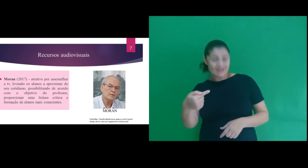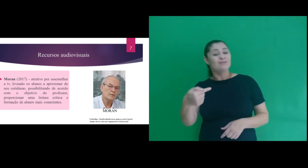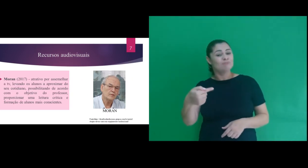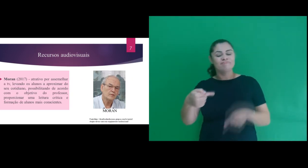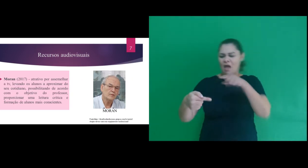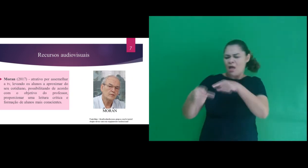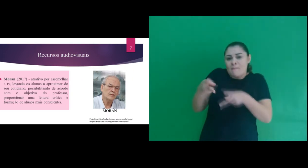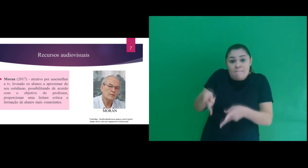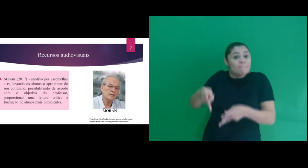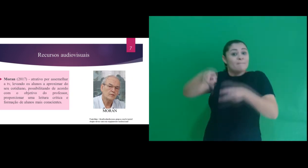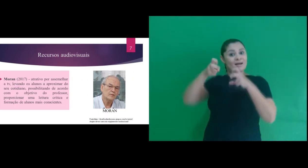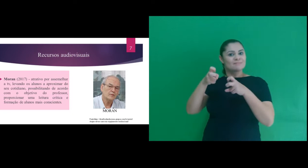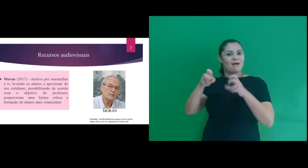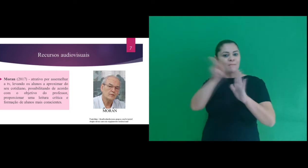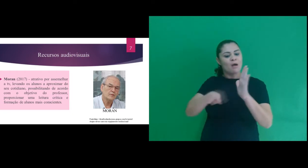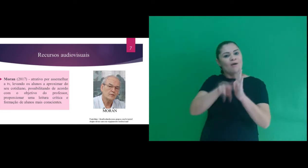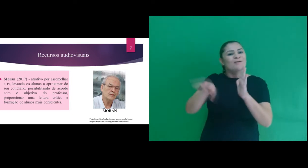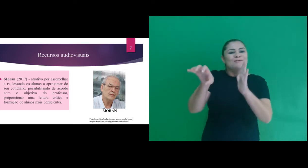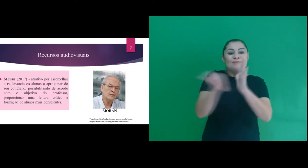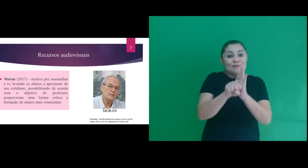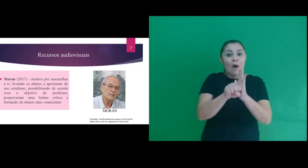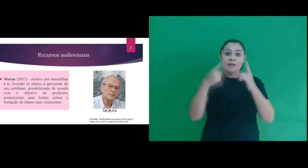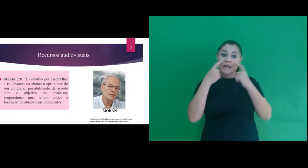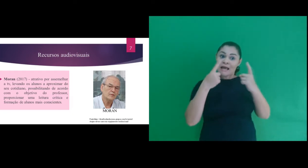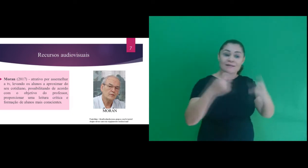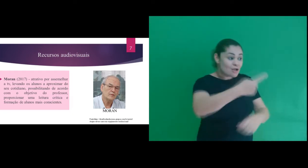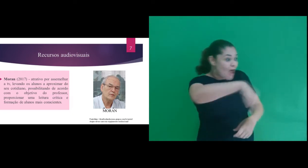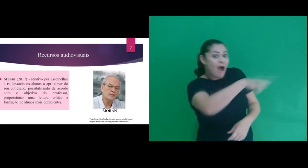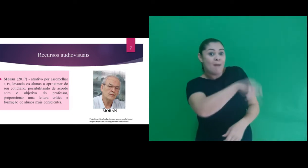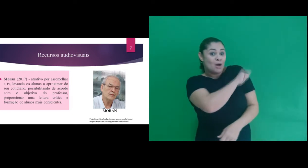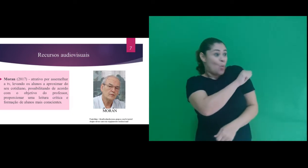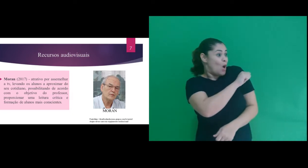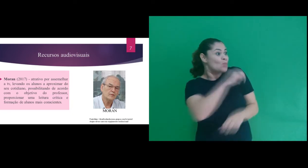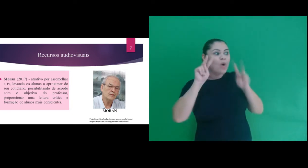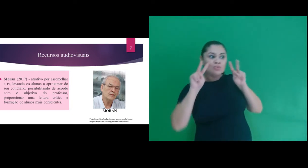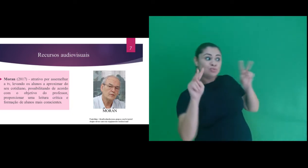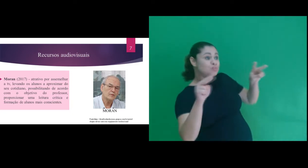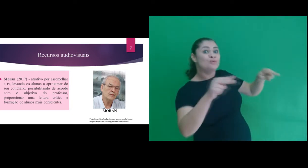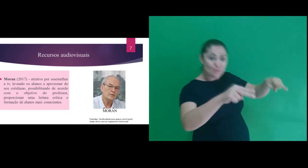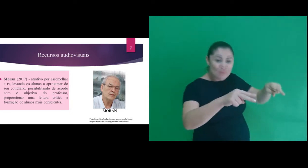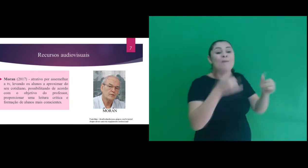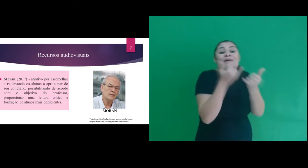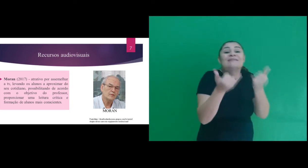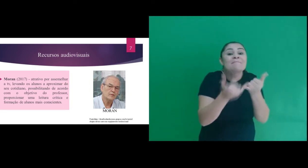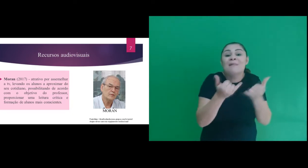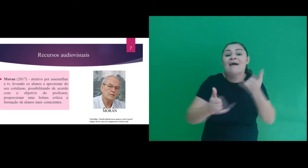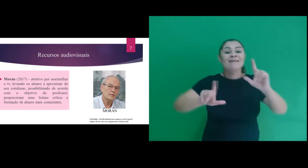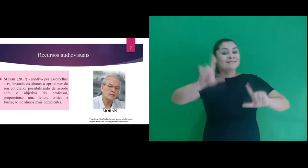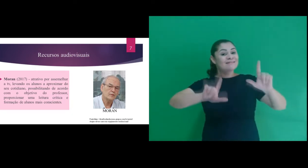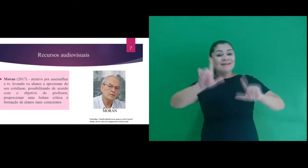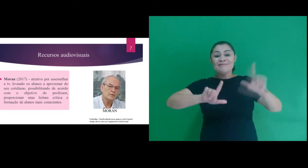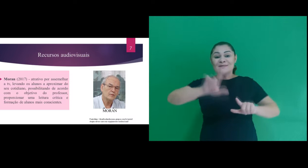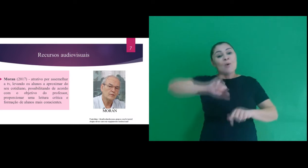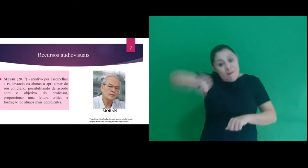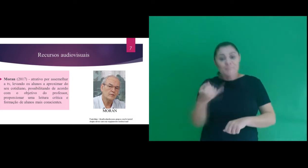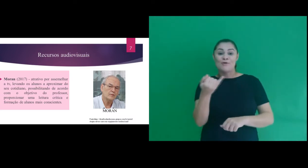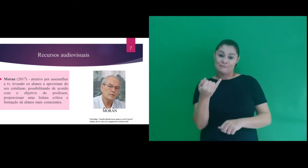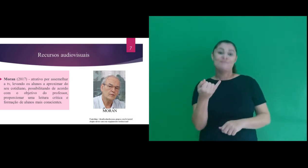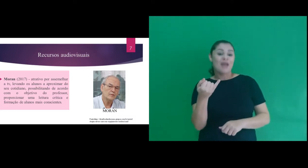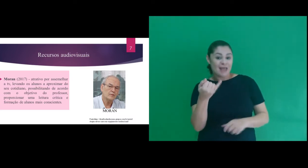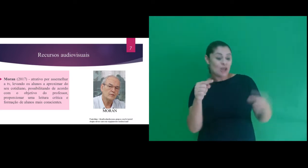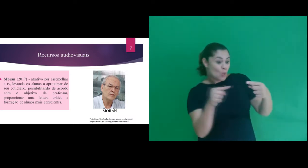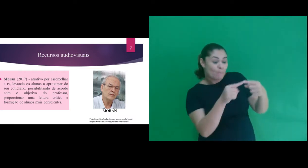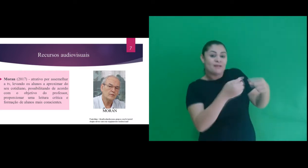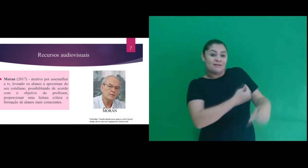(2017), onde percebe o recurso audiovisual como atrativo para os alunos por assemelhar a tv,